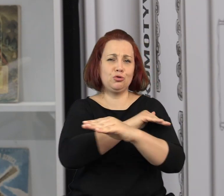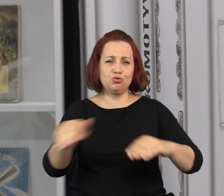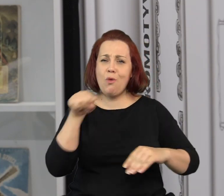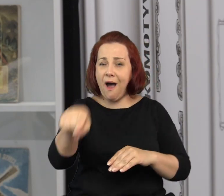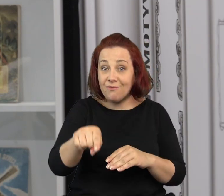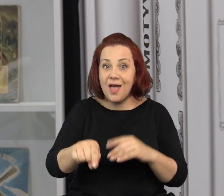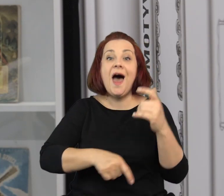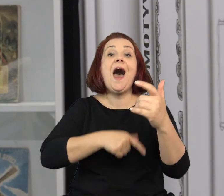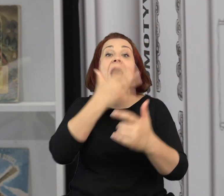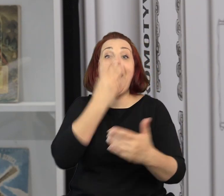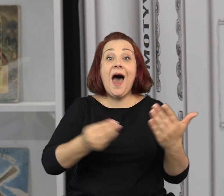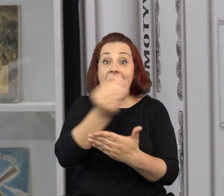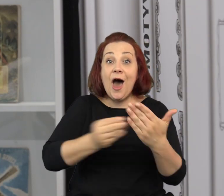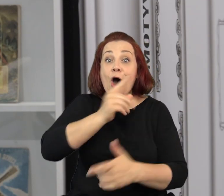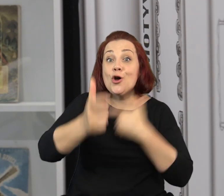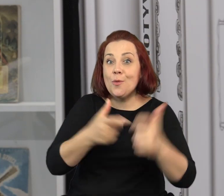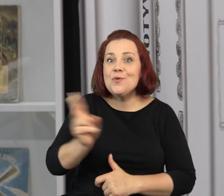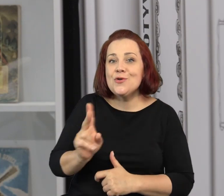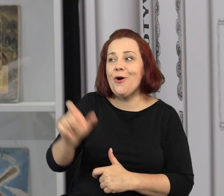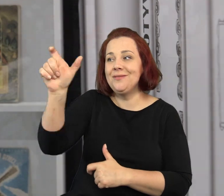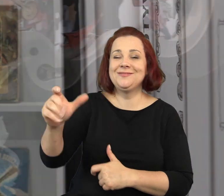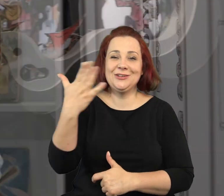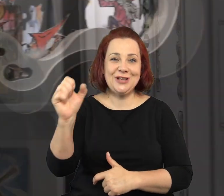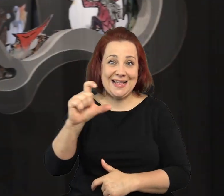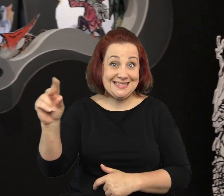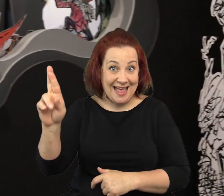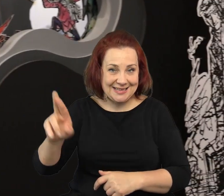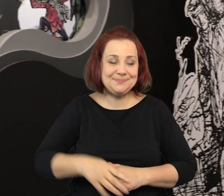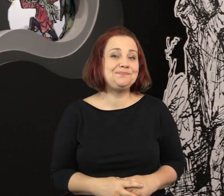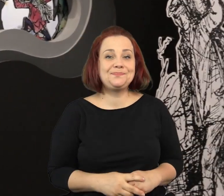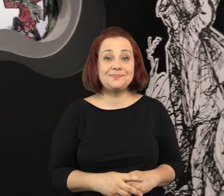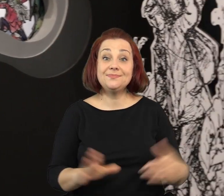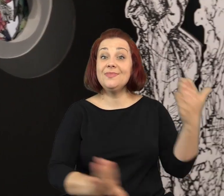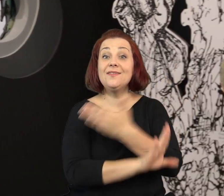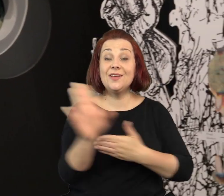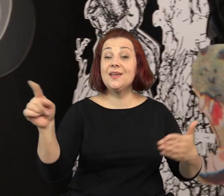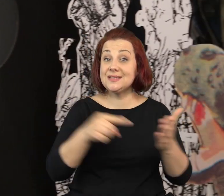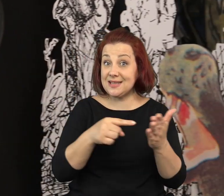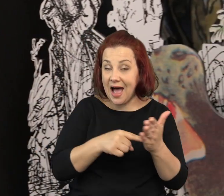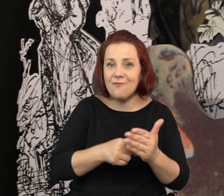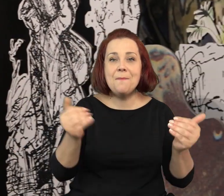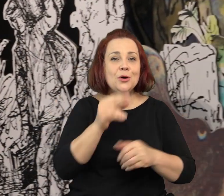Klasyki literatury dziecięcej zilustrowanej właśnie przez bohatera naszej wystawy, przez Jana Marcina Szancera.